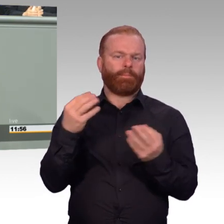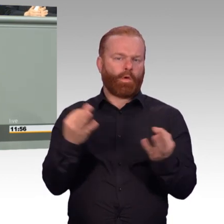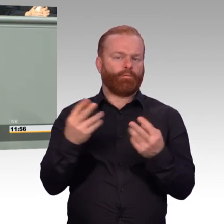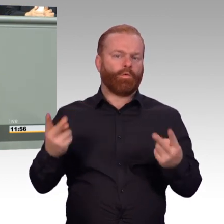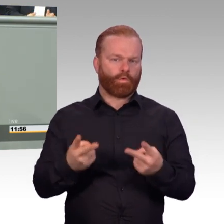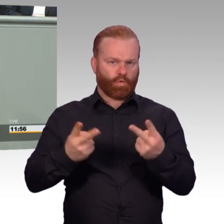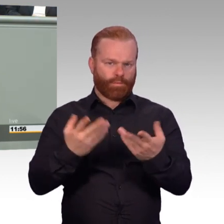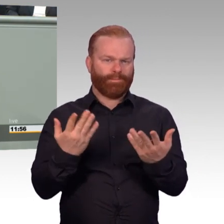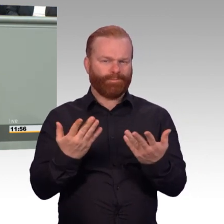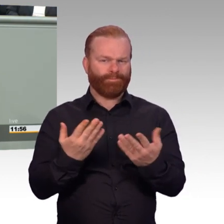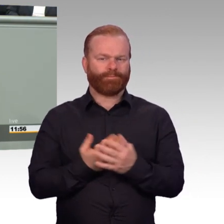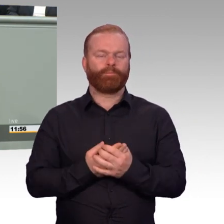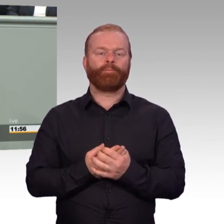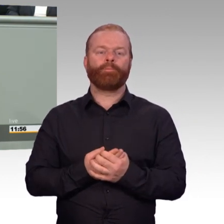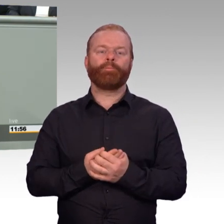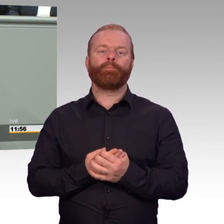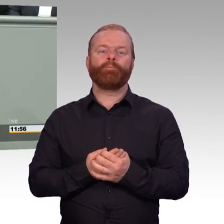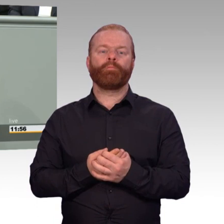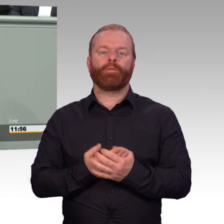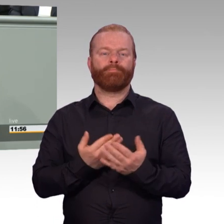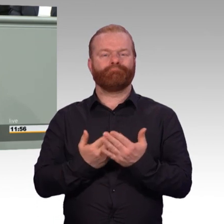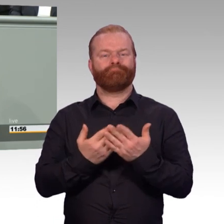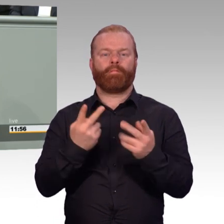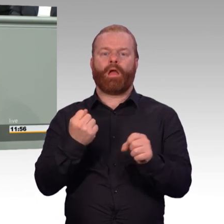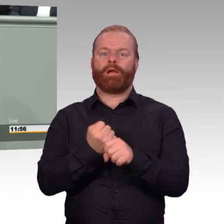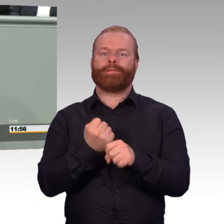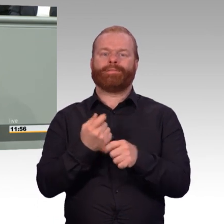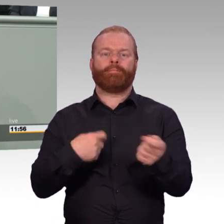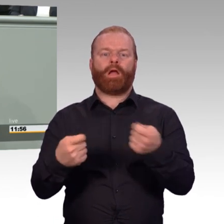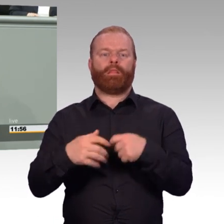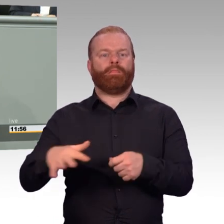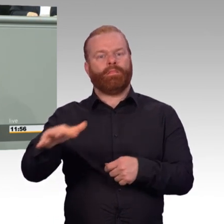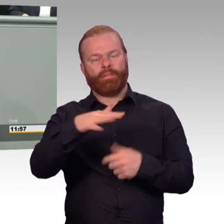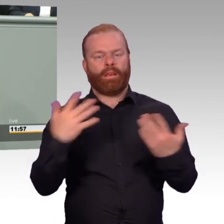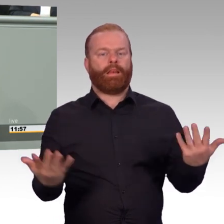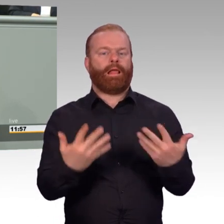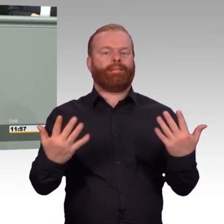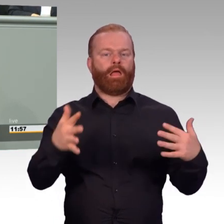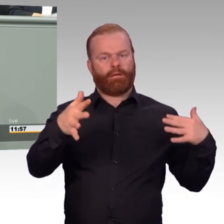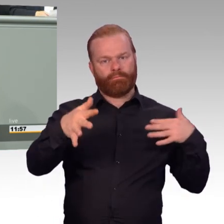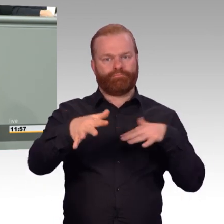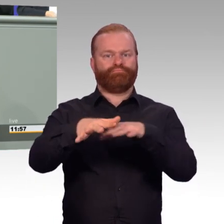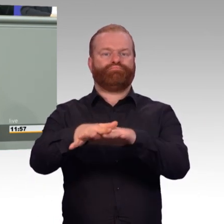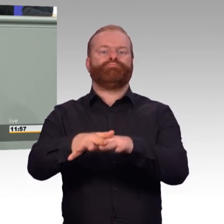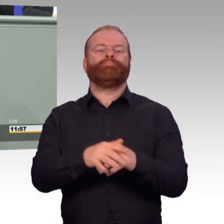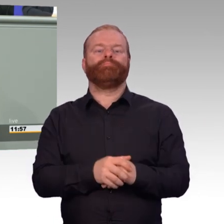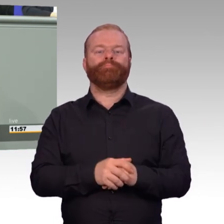Es war ja noch so der Zustand bisher, dass wir ausbilden am Ende der Dienstzeit für besondere nachgefragte Berufe,